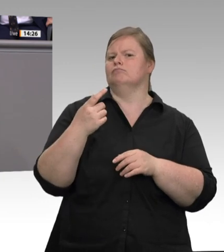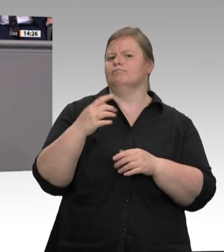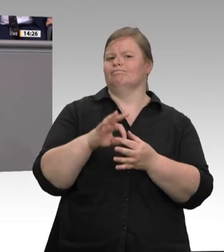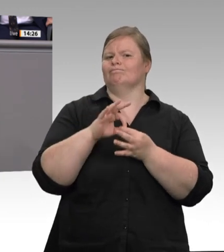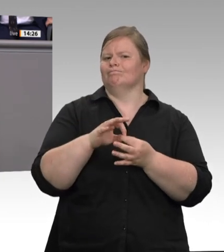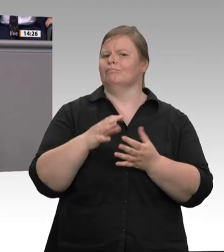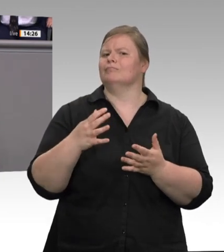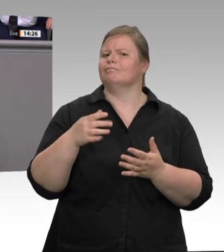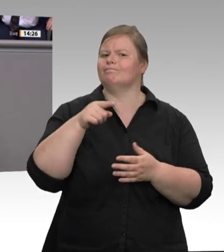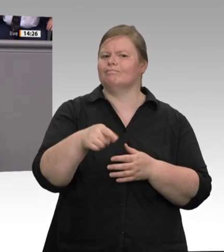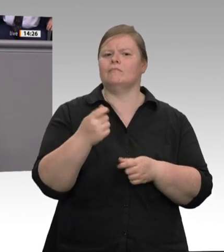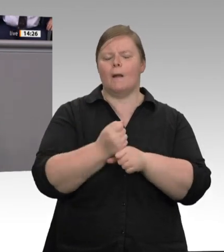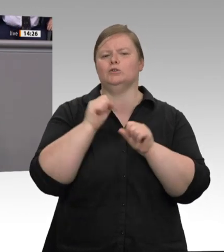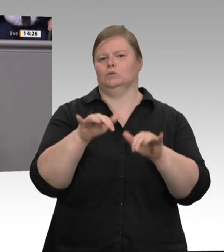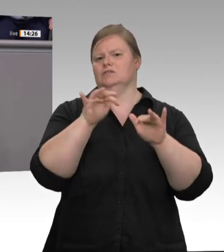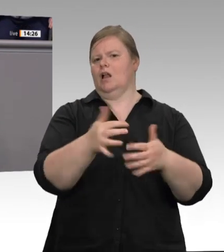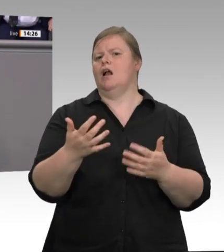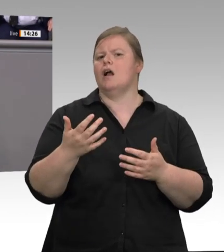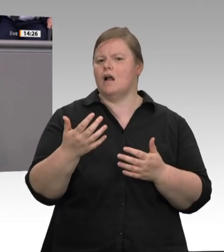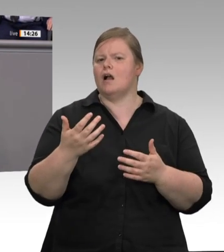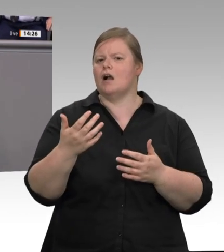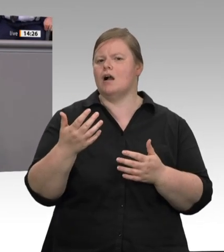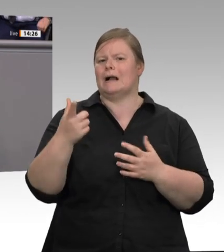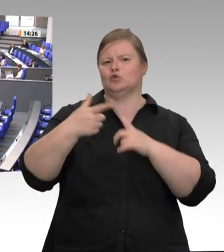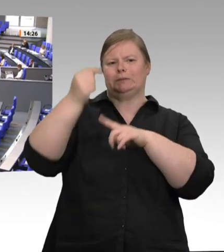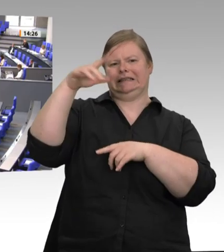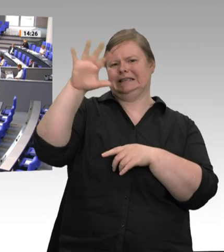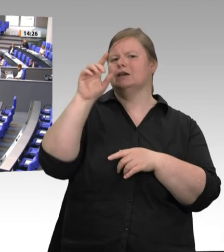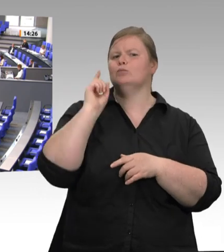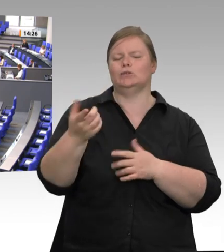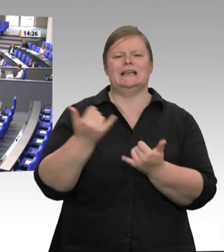Journalisten. Da machen wir nicht mit. Ein Letztes. Die Fleischbranche stimmt jetzt